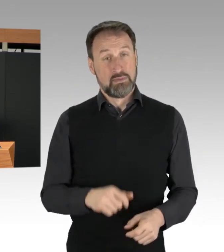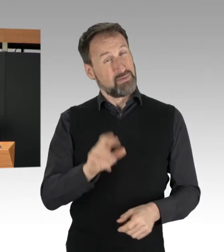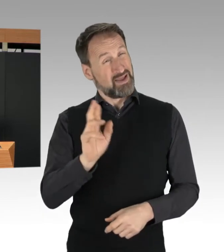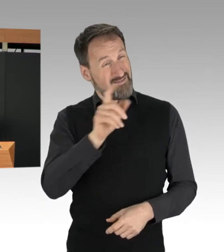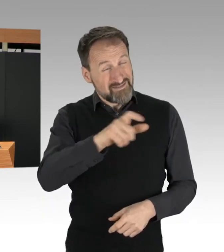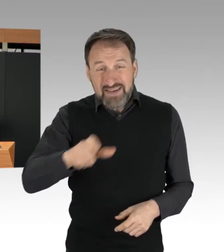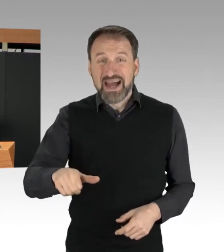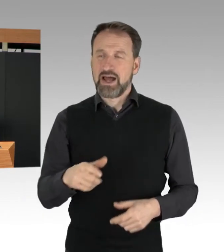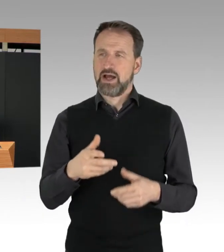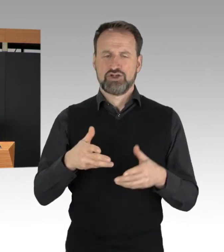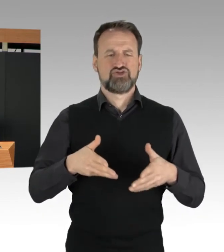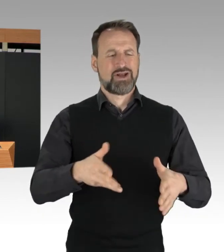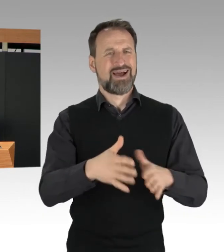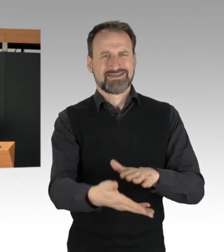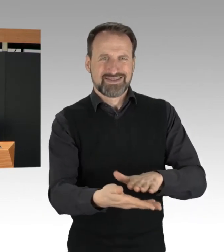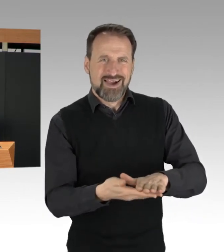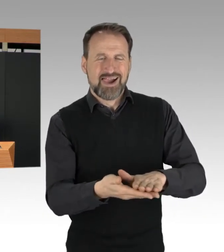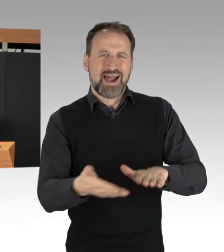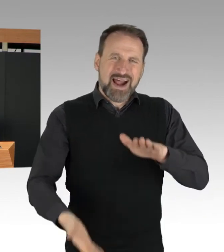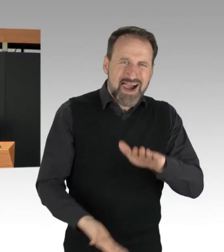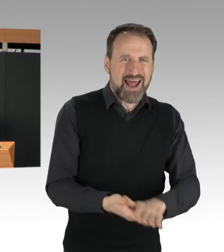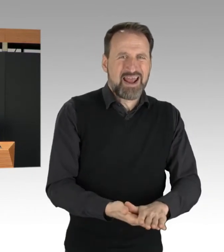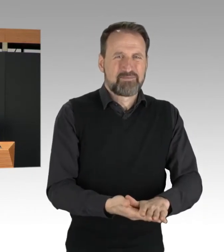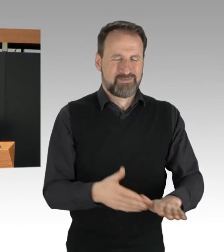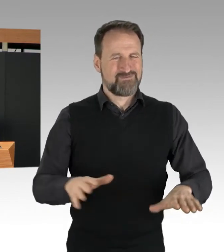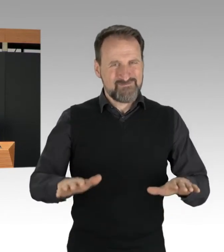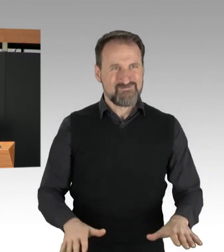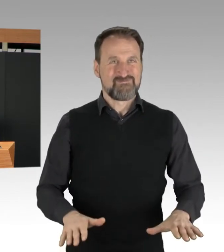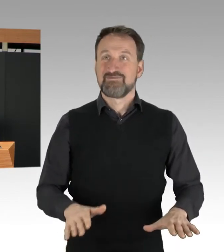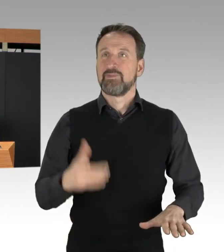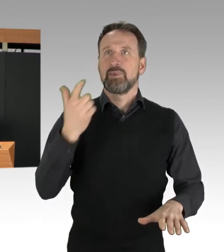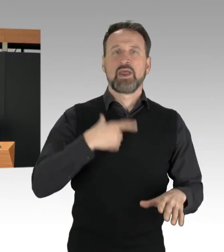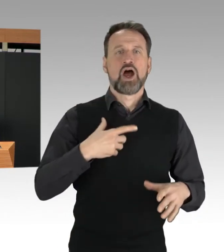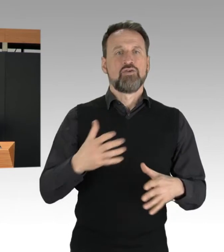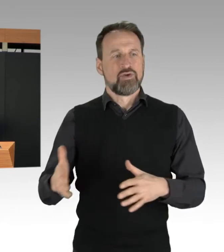der macht deutlich, dass es ihm nicht um friedliche Proteste geht.